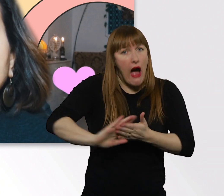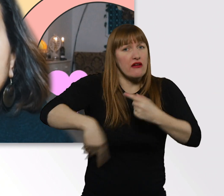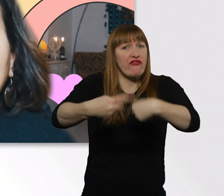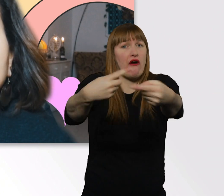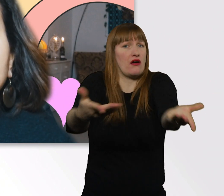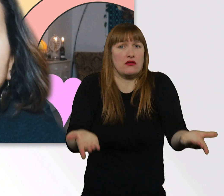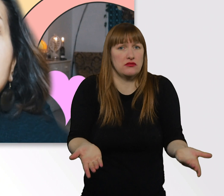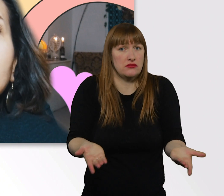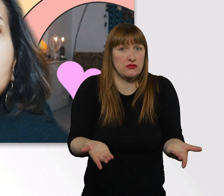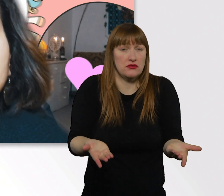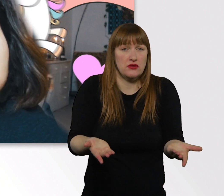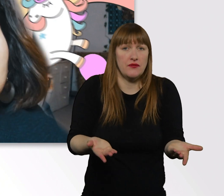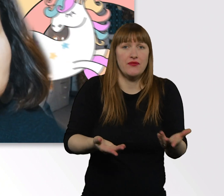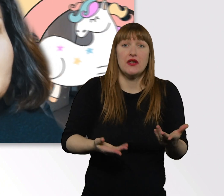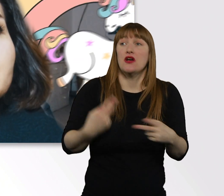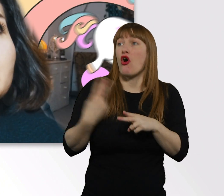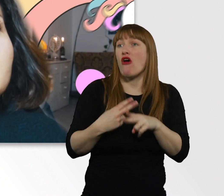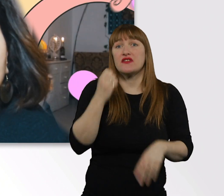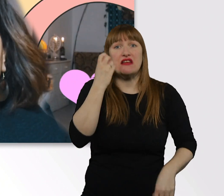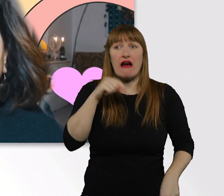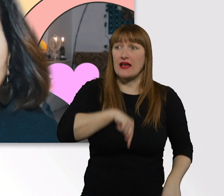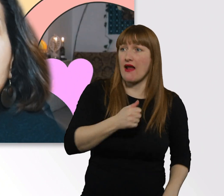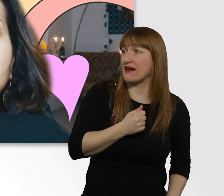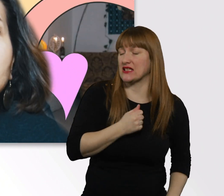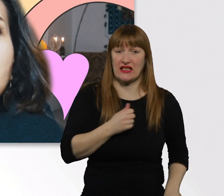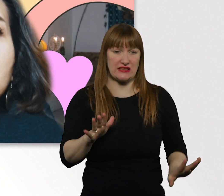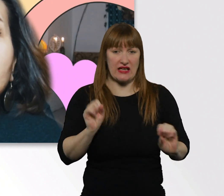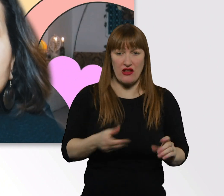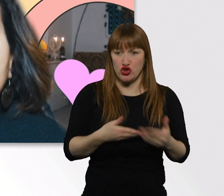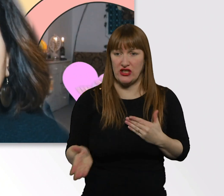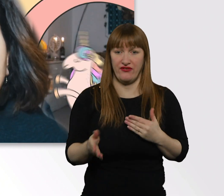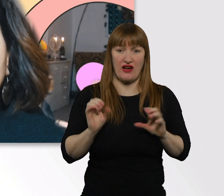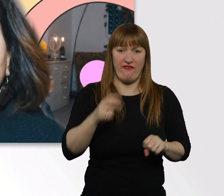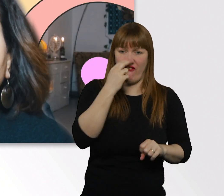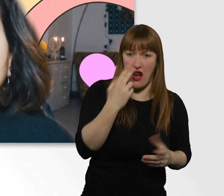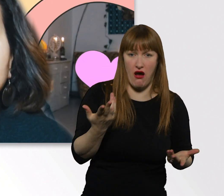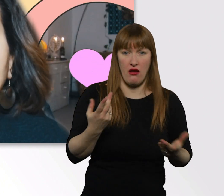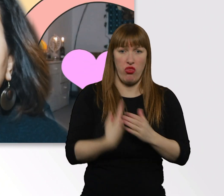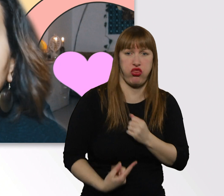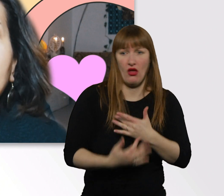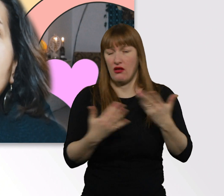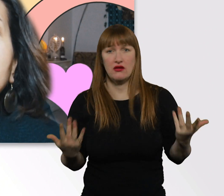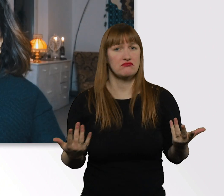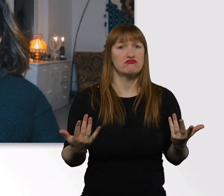Diese Angst, die wir jeden Tag haben, irgendwas falsch zu machen, würde hoffentlich kleiner werden.